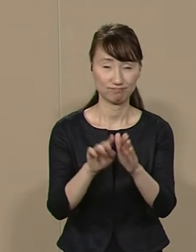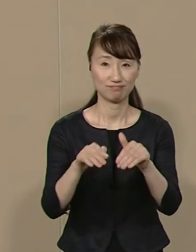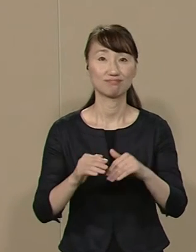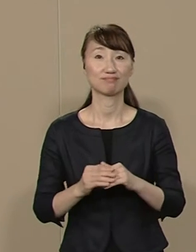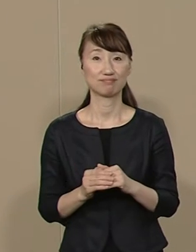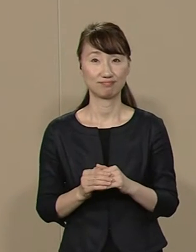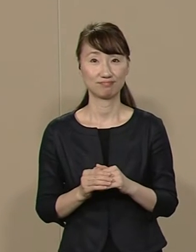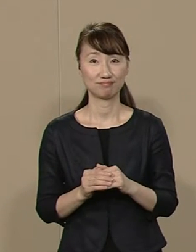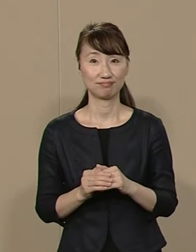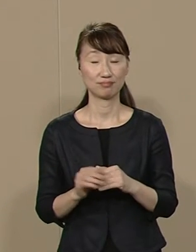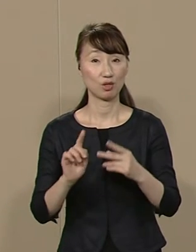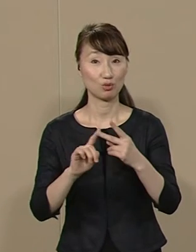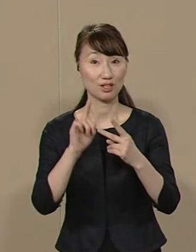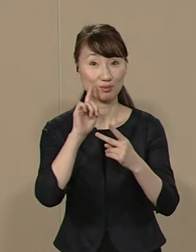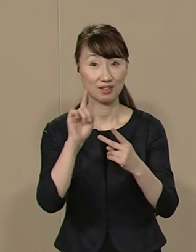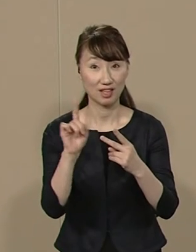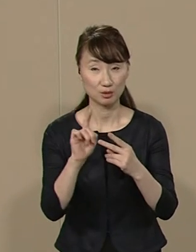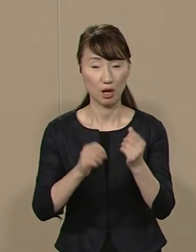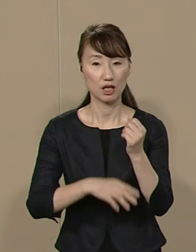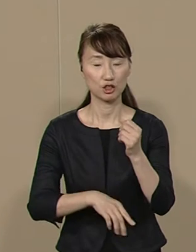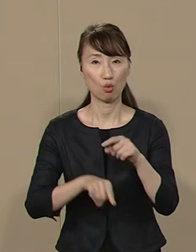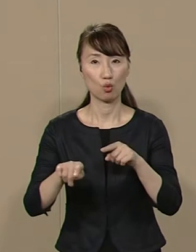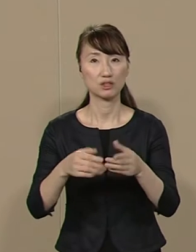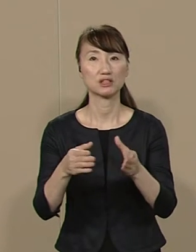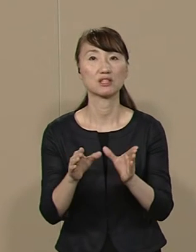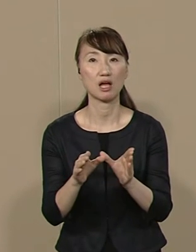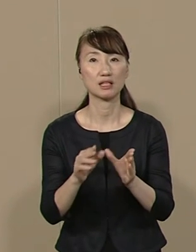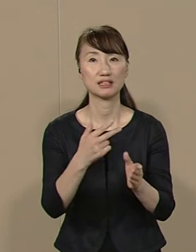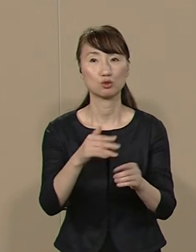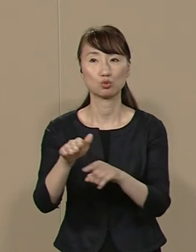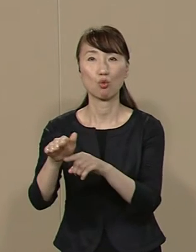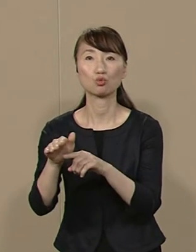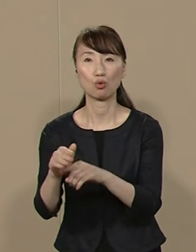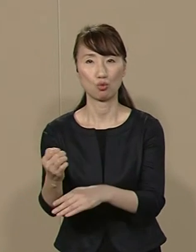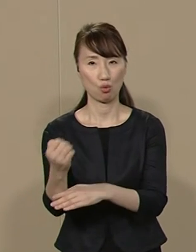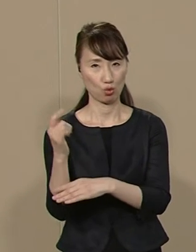２点目は基礎自治体 市区町村の強化です